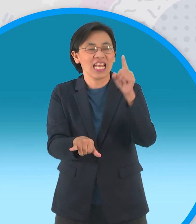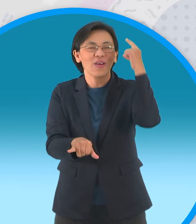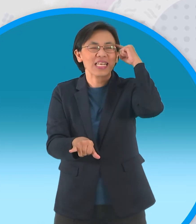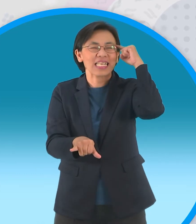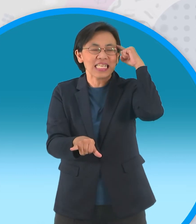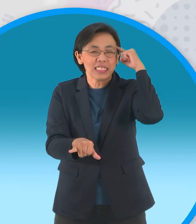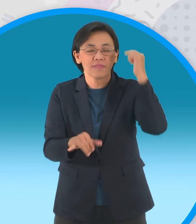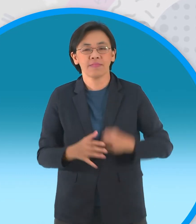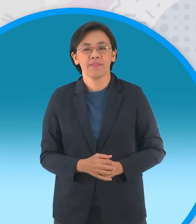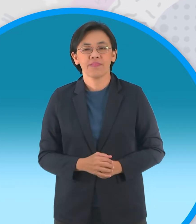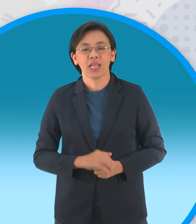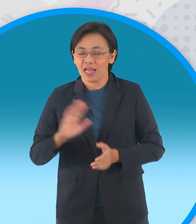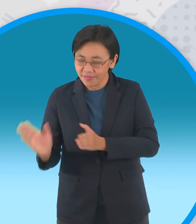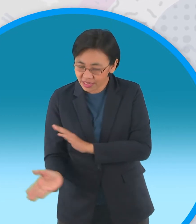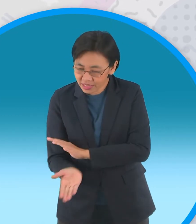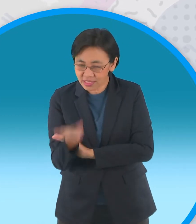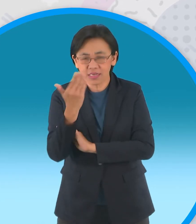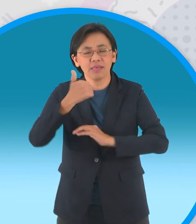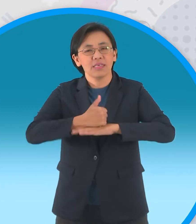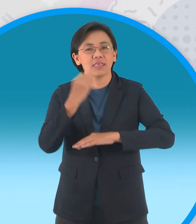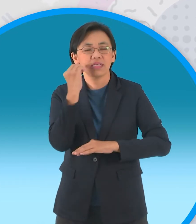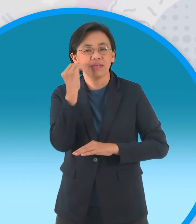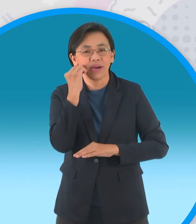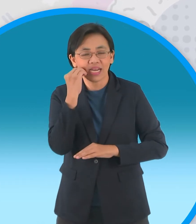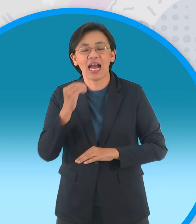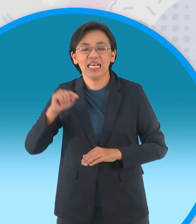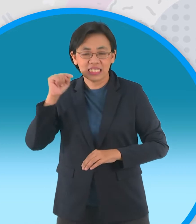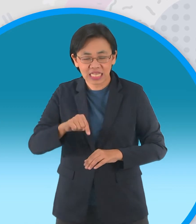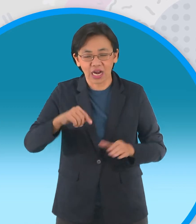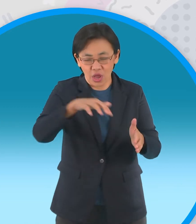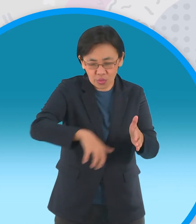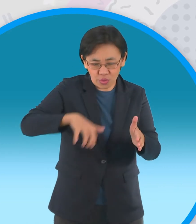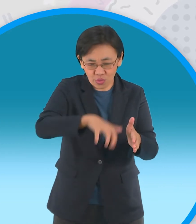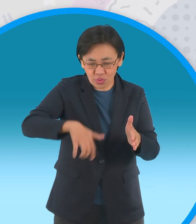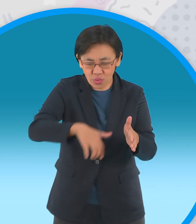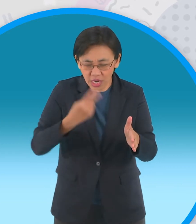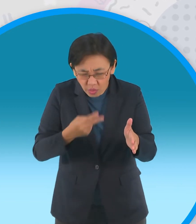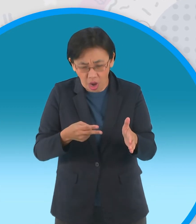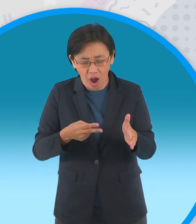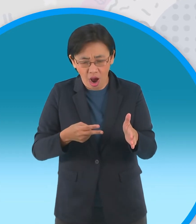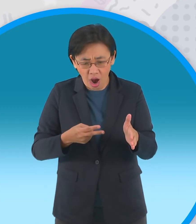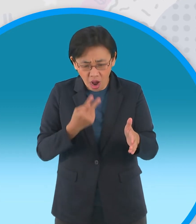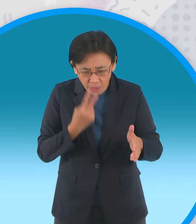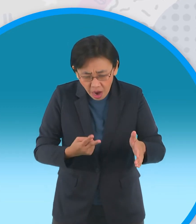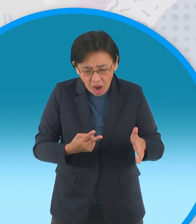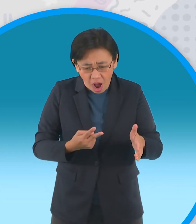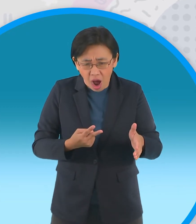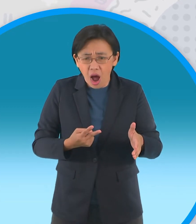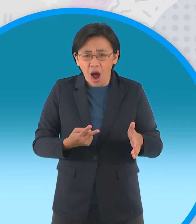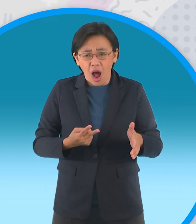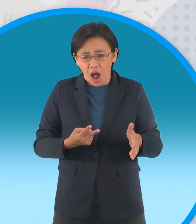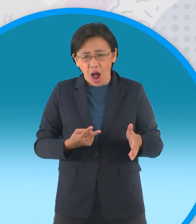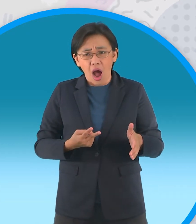รุ่งเช้าผู้ใหญ่บ้านสั่งให้ขุดหลุมเพื่อดู ผลงานแทบไม่เชื่อสายตาเบื้องล่างปรากฏ